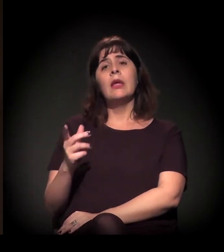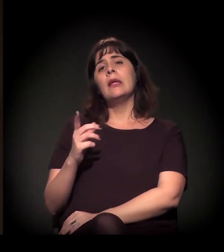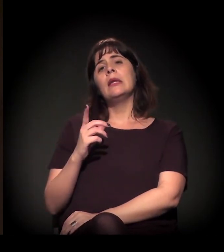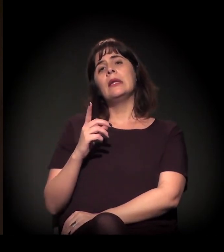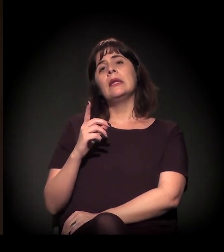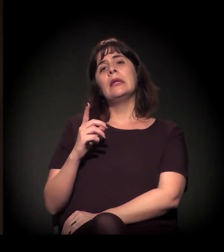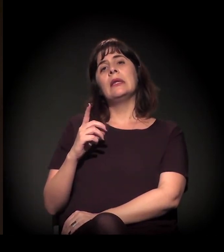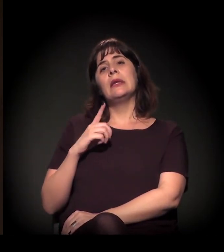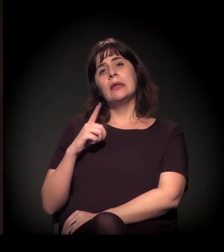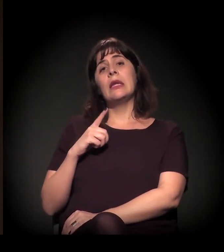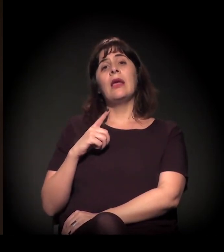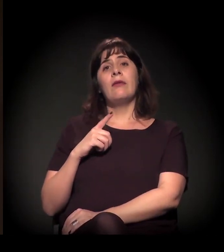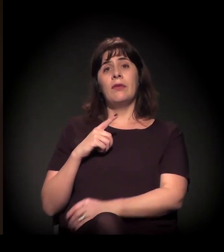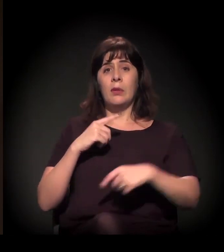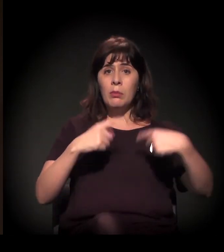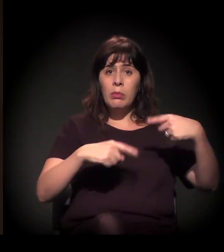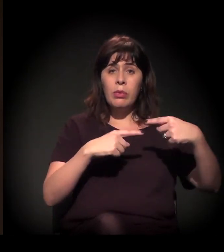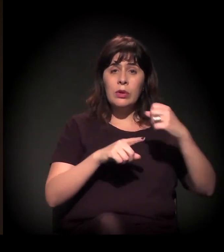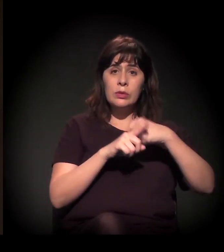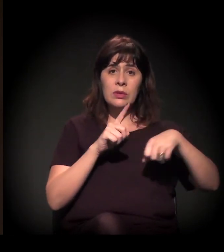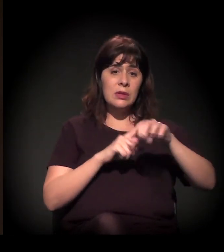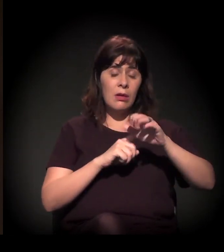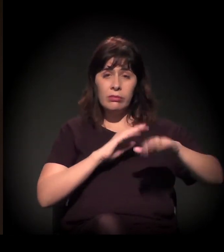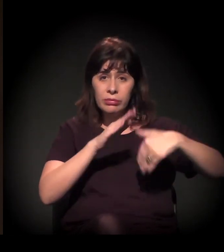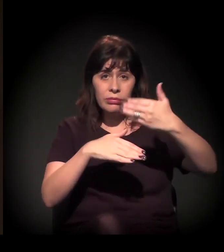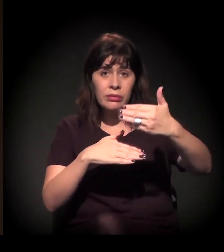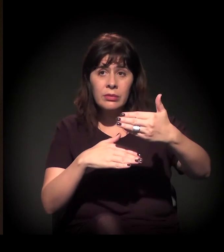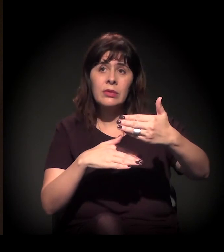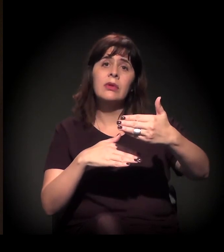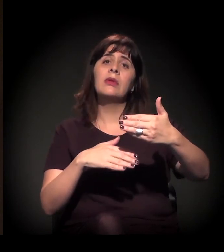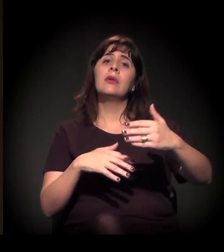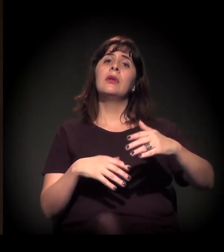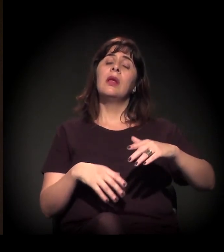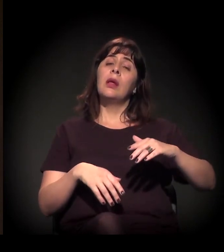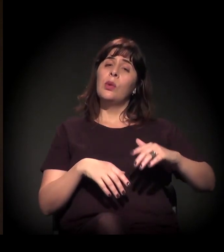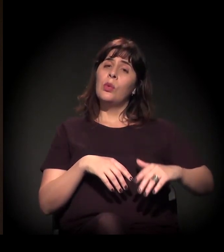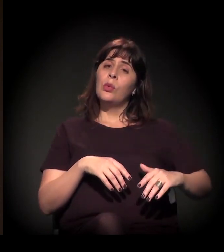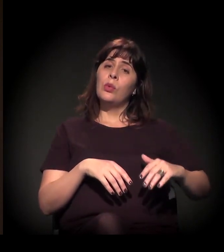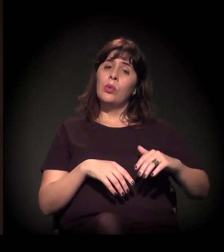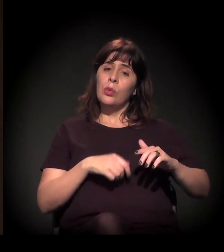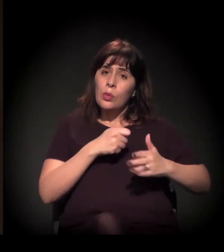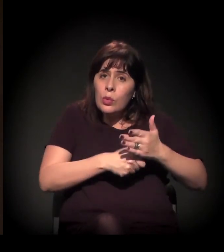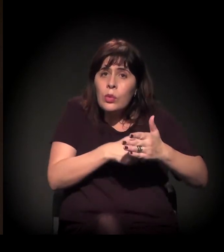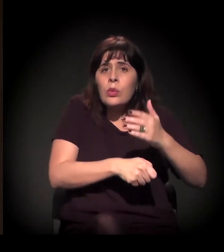− pese os avanços nas políticas sociais − um momento de refluxo das lutas sociais no Brasil.